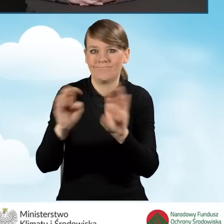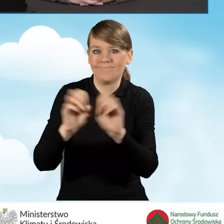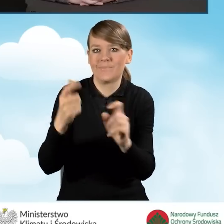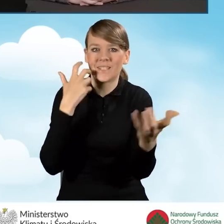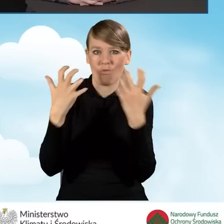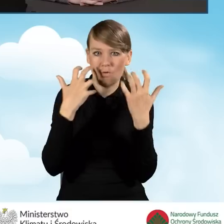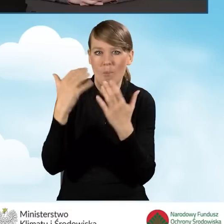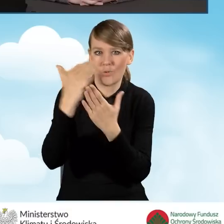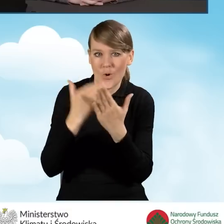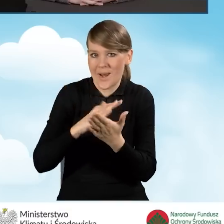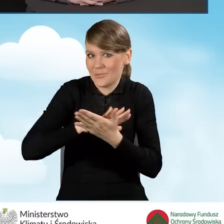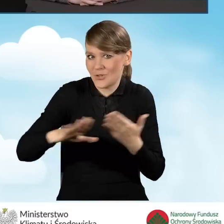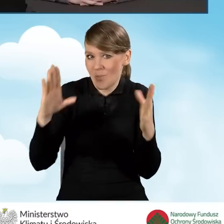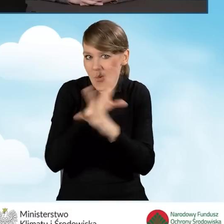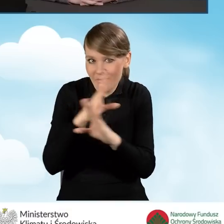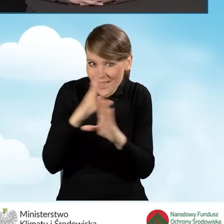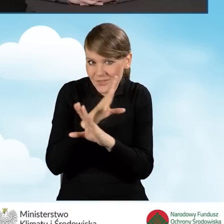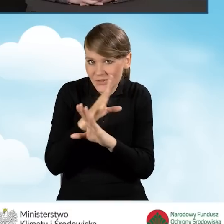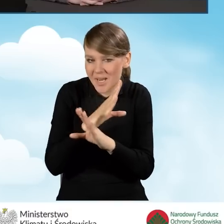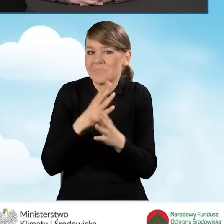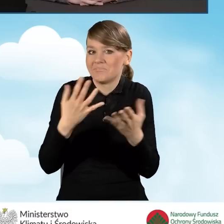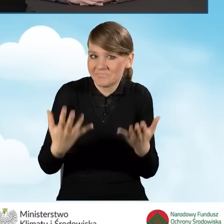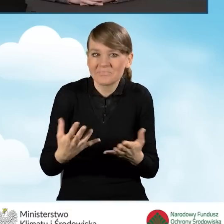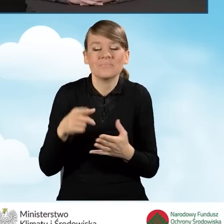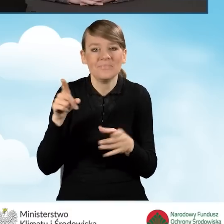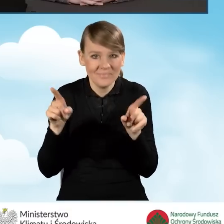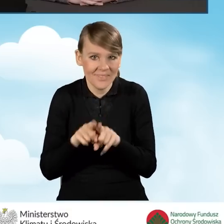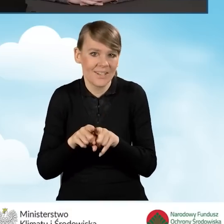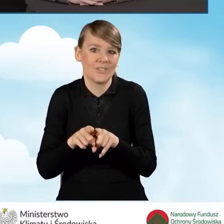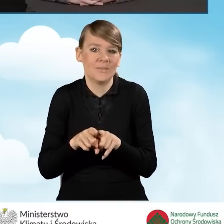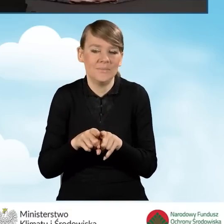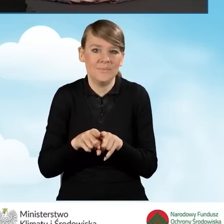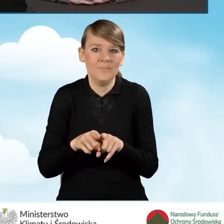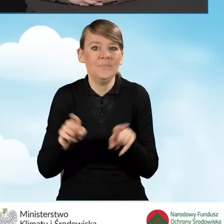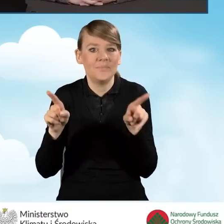Także też mogą być elementem,